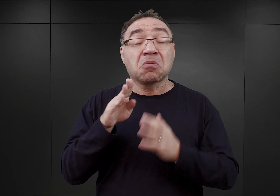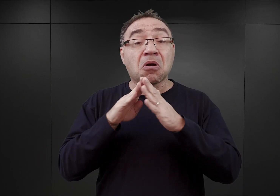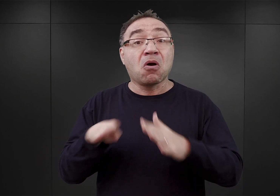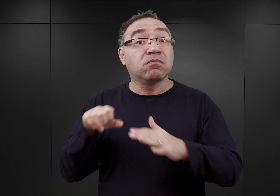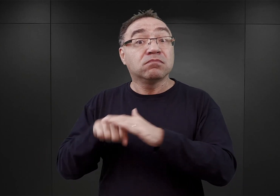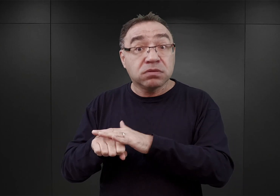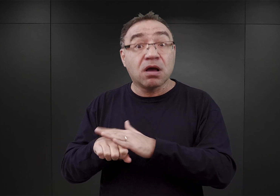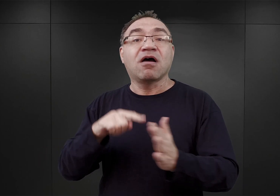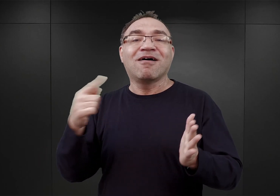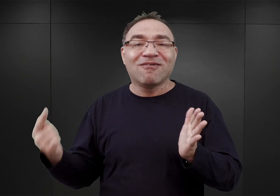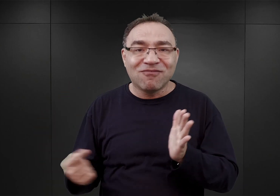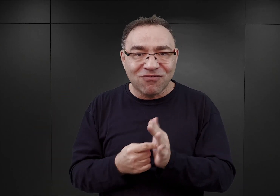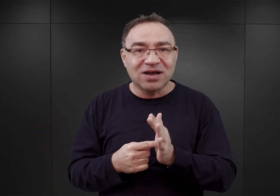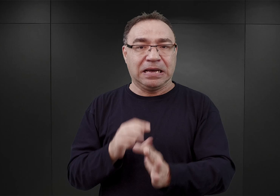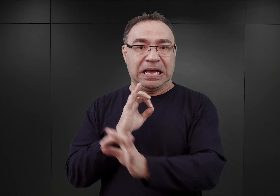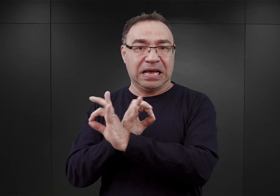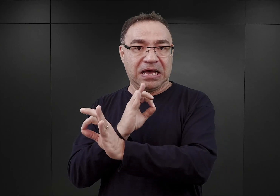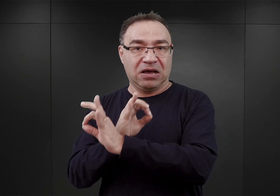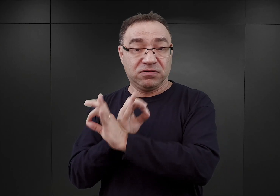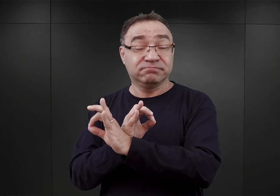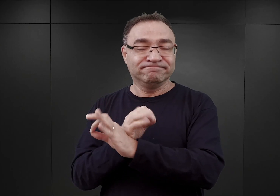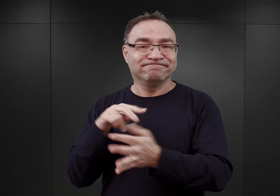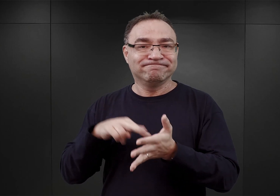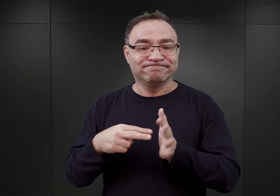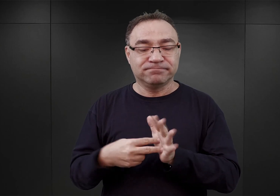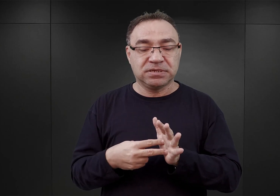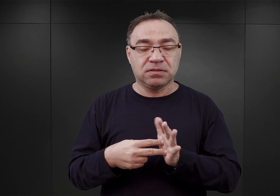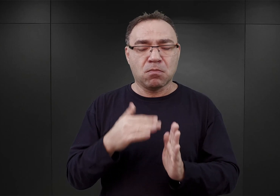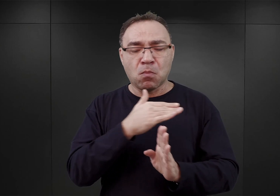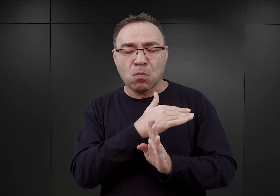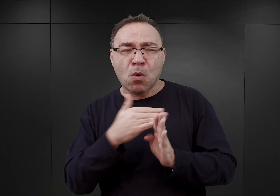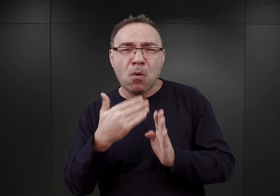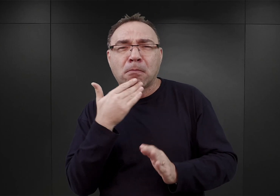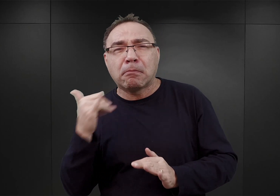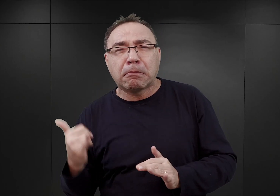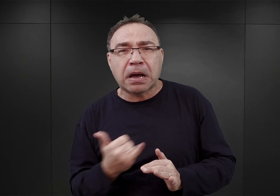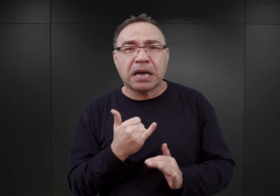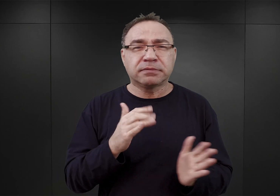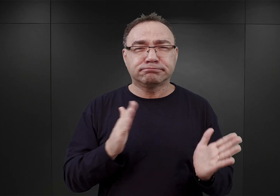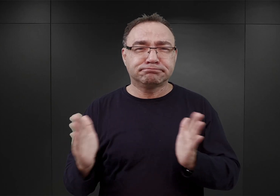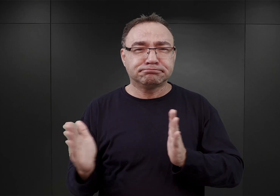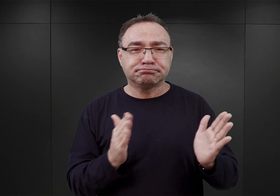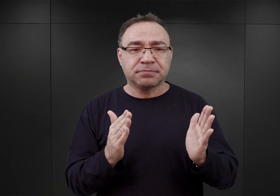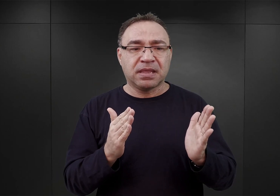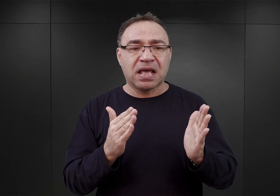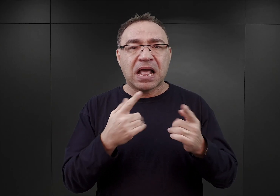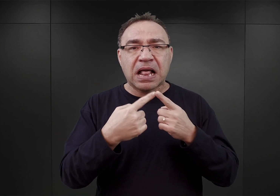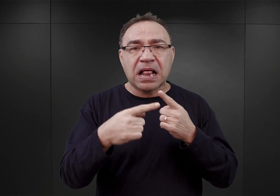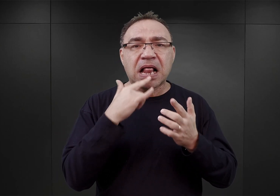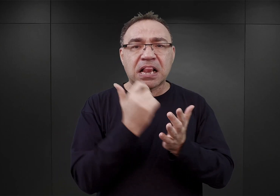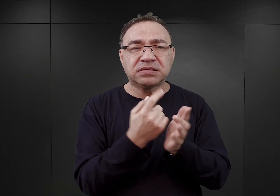miał był obóz Auschwitz, ponieważ już w połowie maja w korespondencji władz gestapo i SS